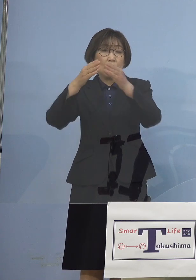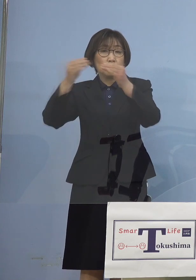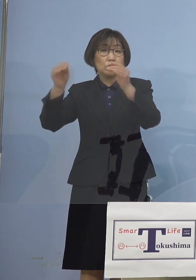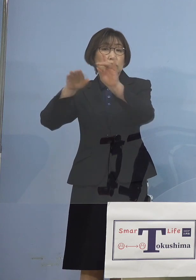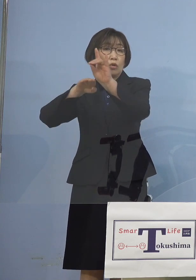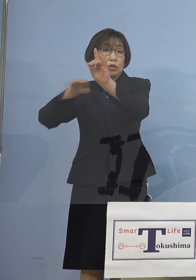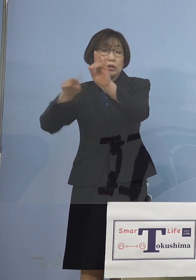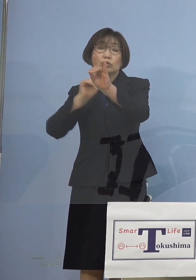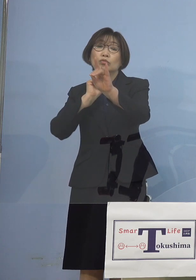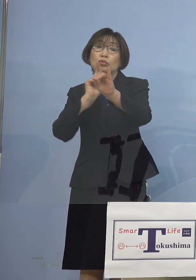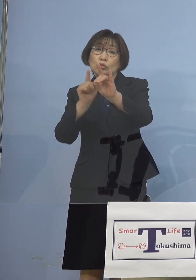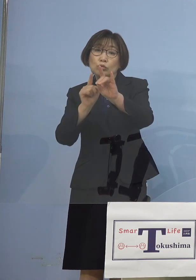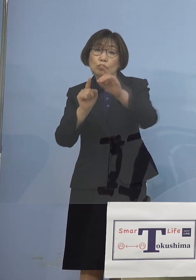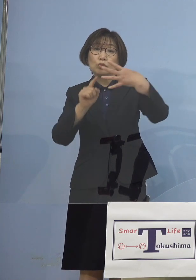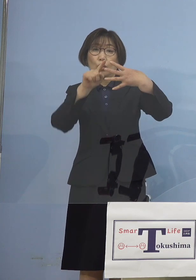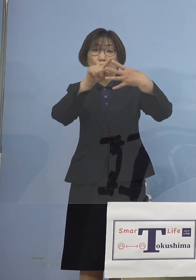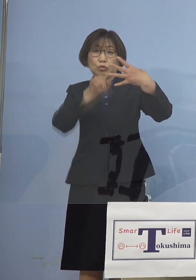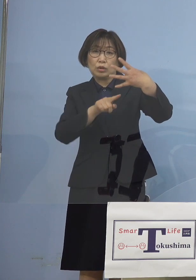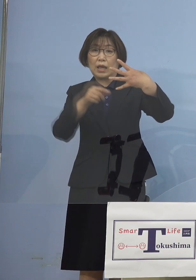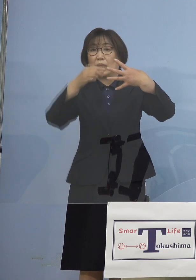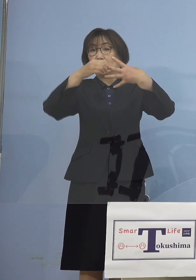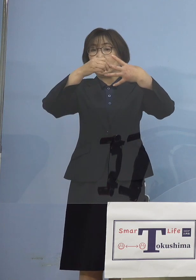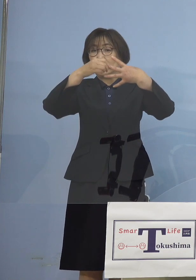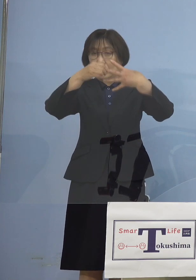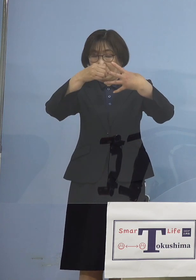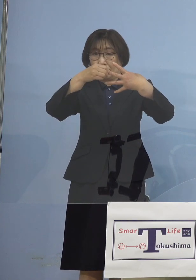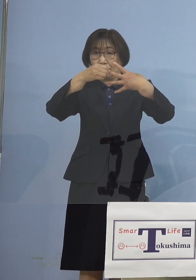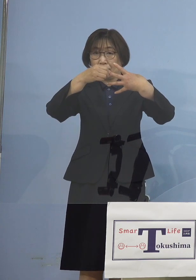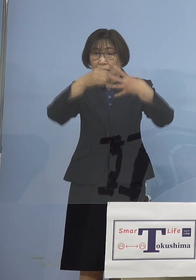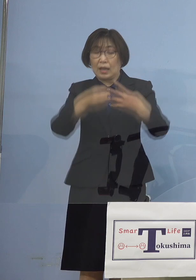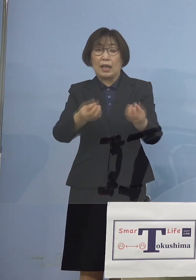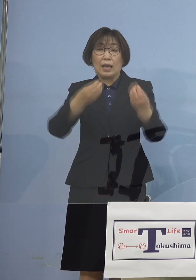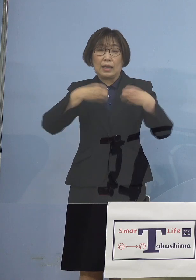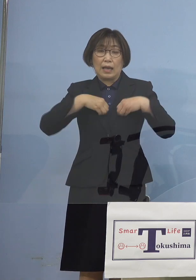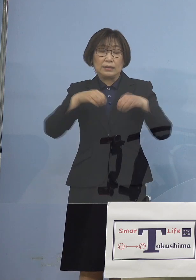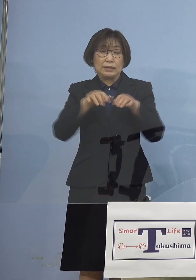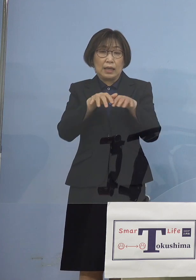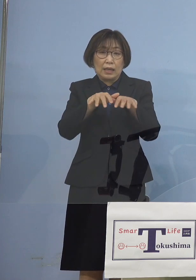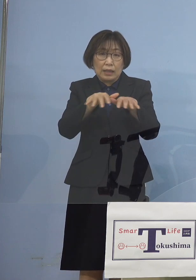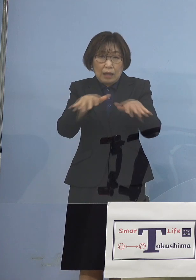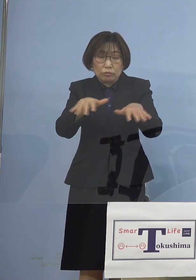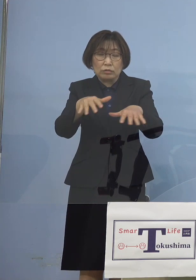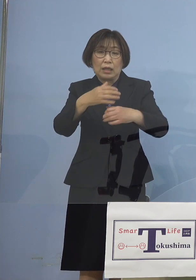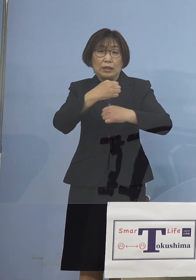ステージ3感染拡大注意急増 とさせていただいたところであり